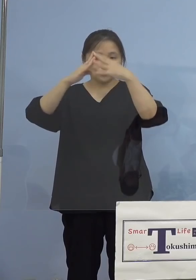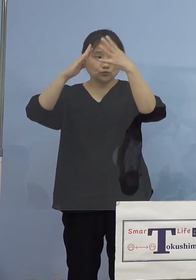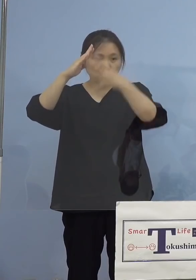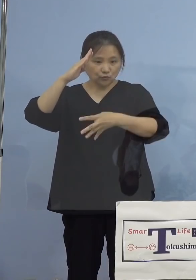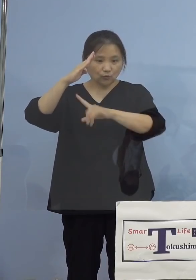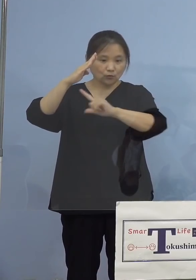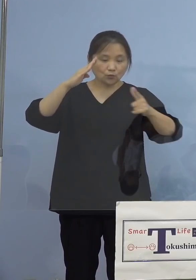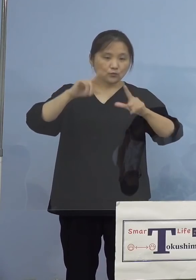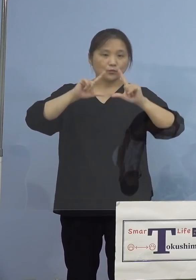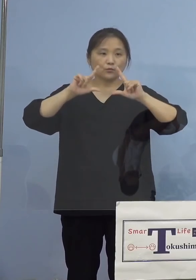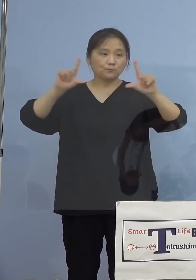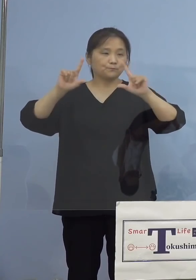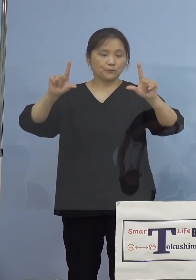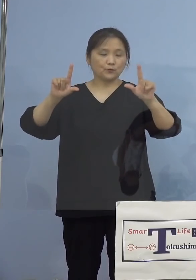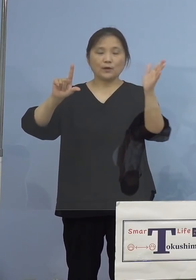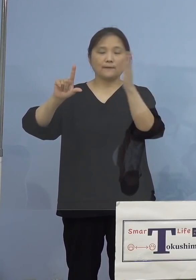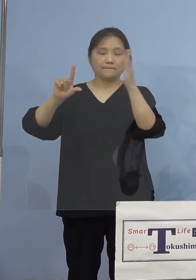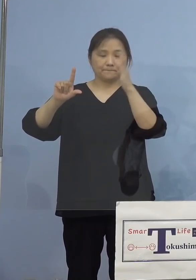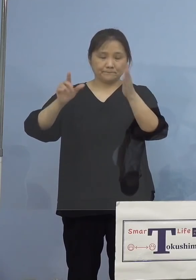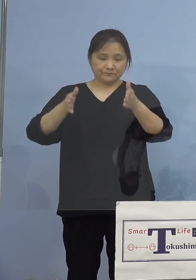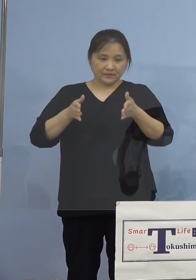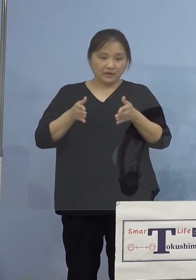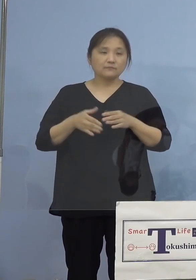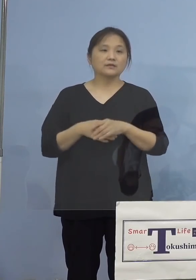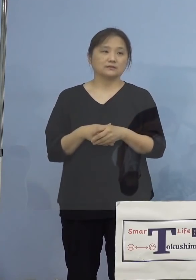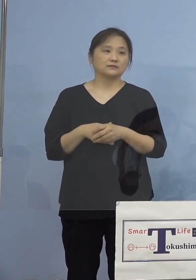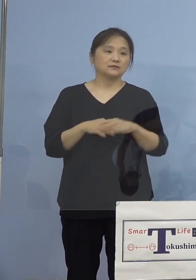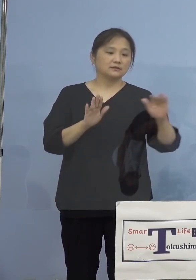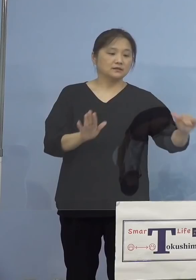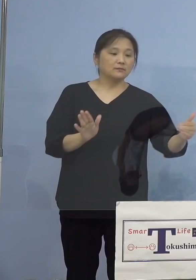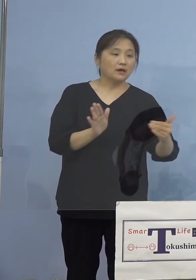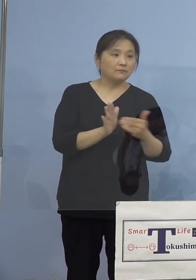いただきます 続きましてこれまでに発生をした